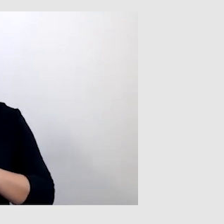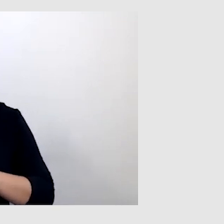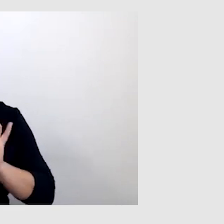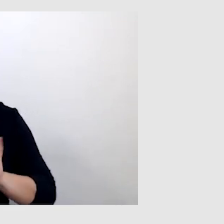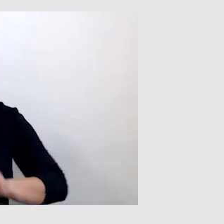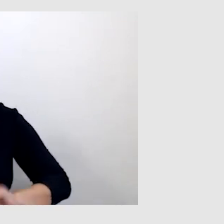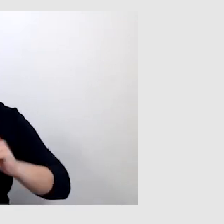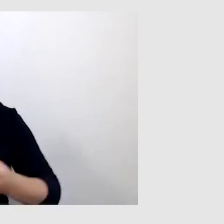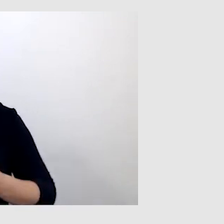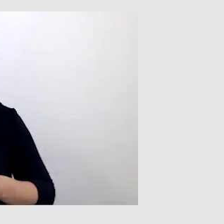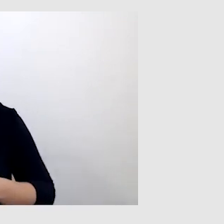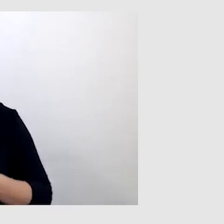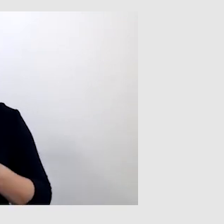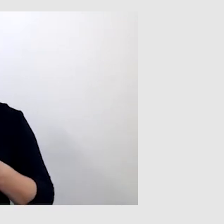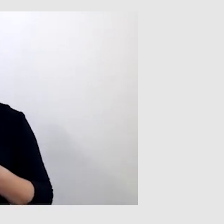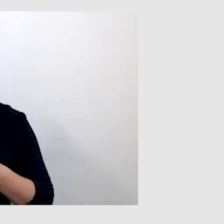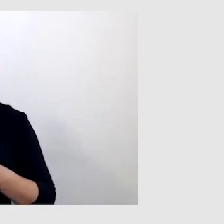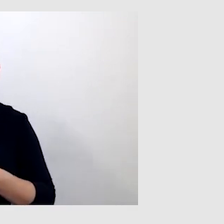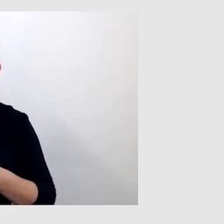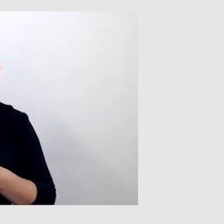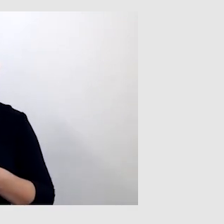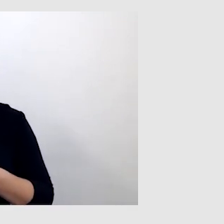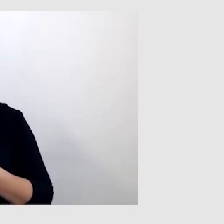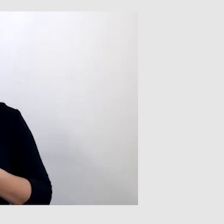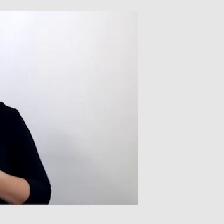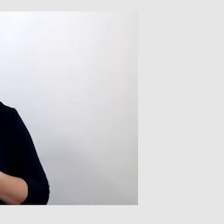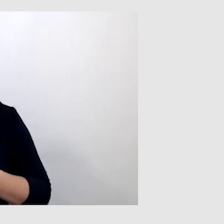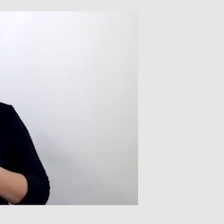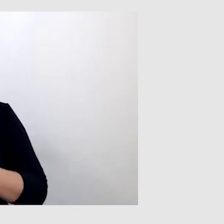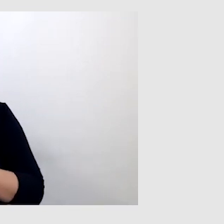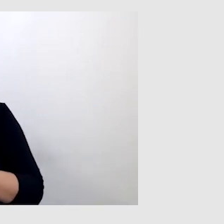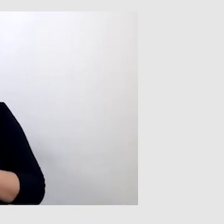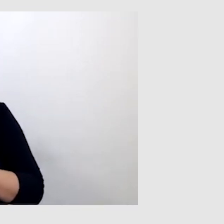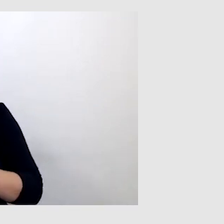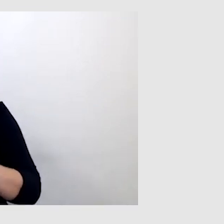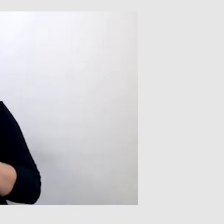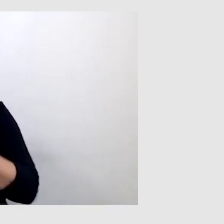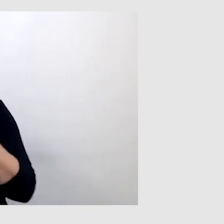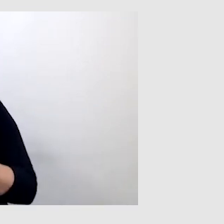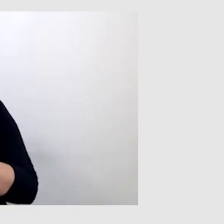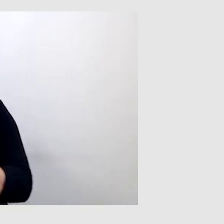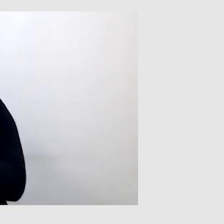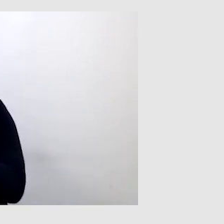jest speech-to-text. W przypadku, gdy ktoś nadzoruje, sprawdza